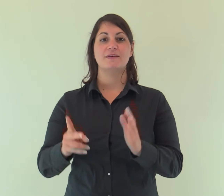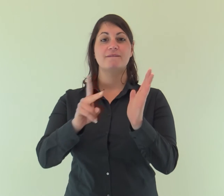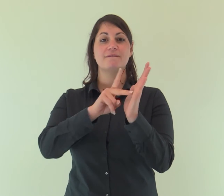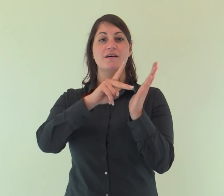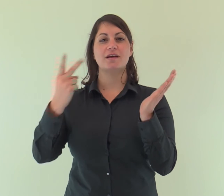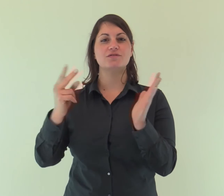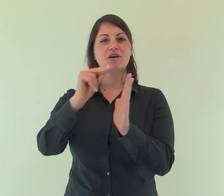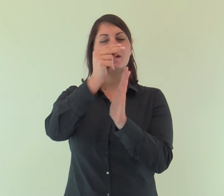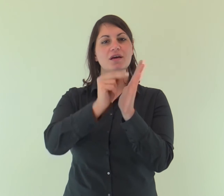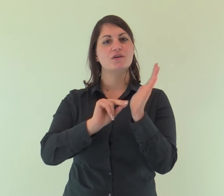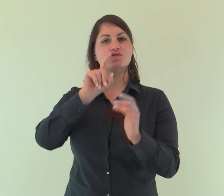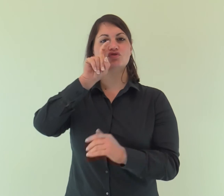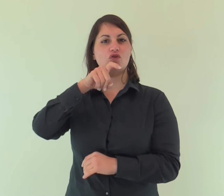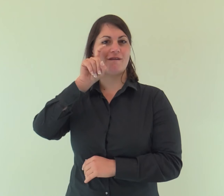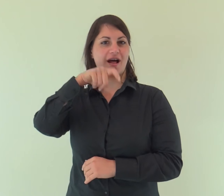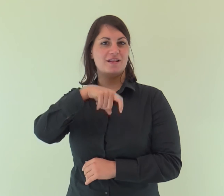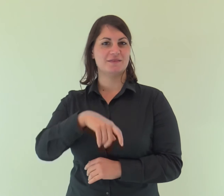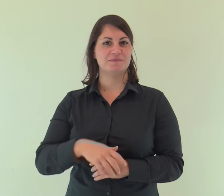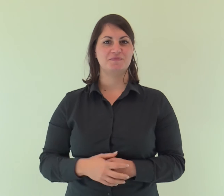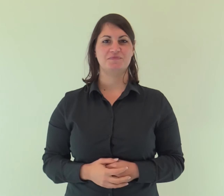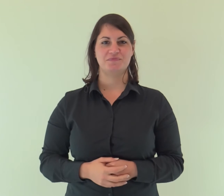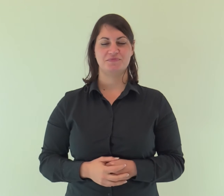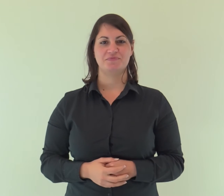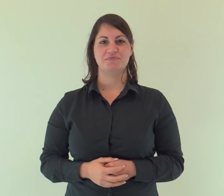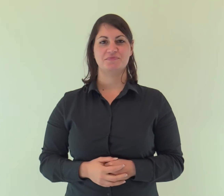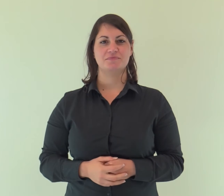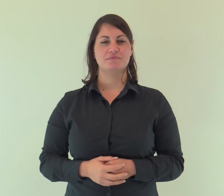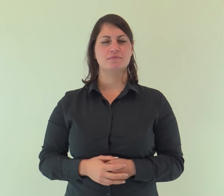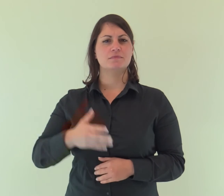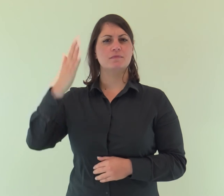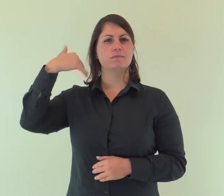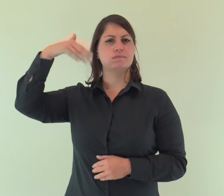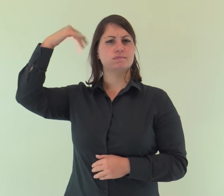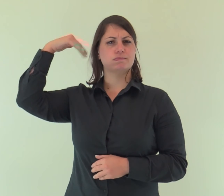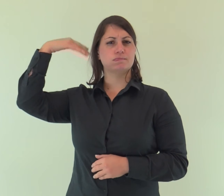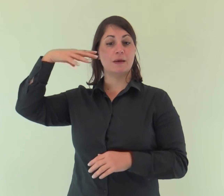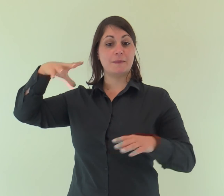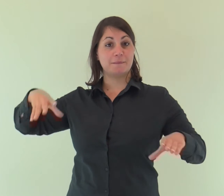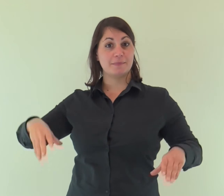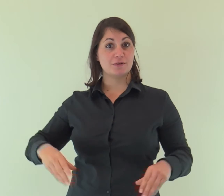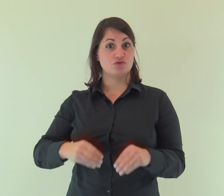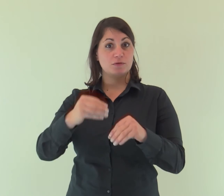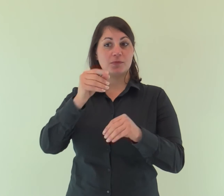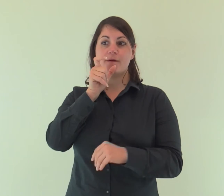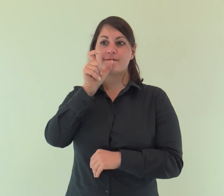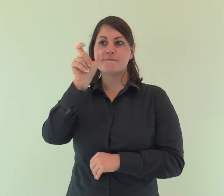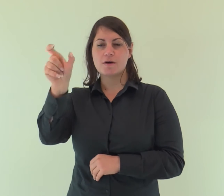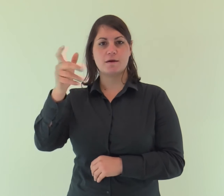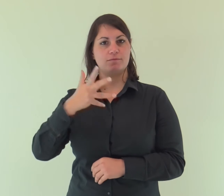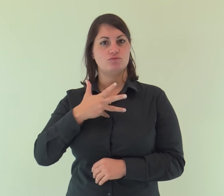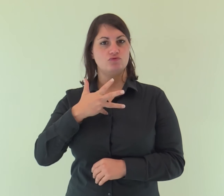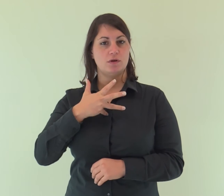Dal Vangelo secondo Giovanni In principio era il Verbo,